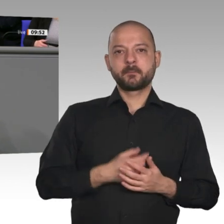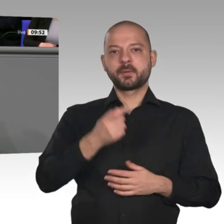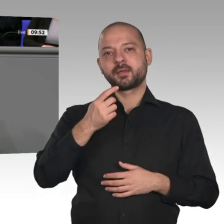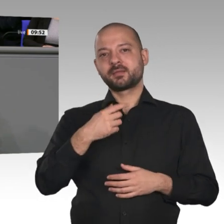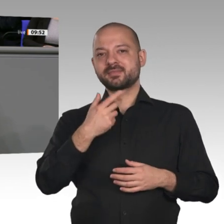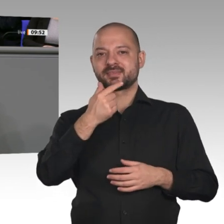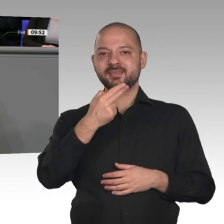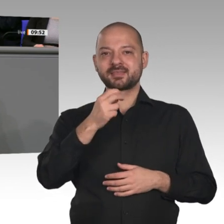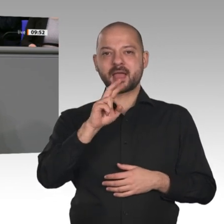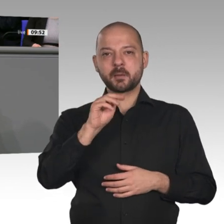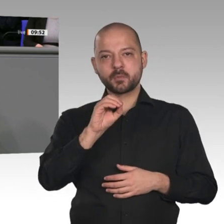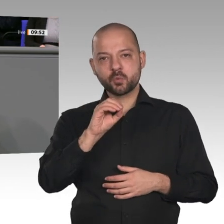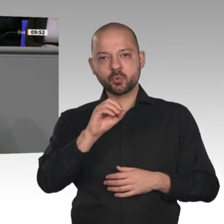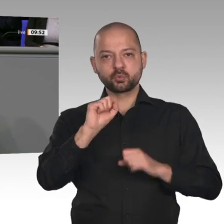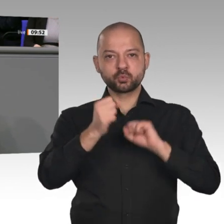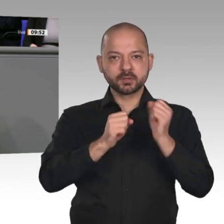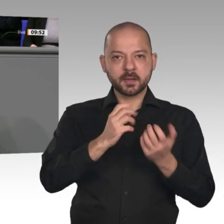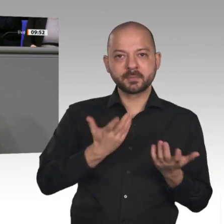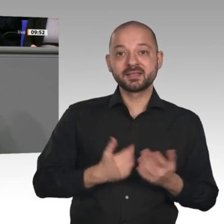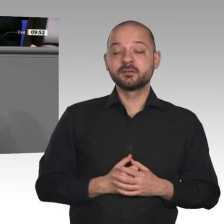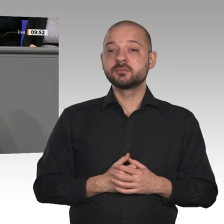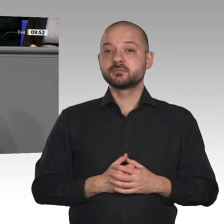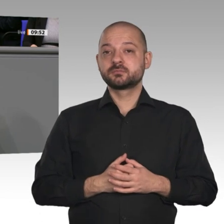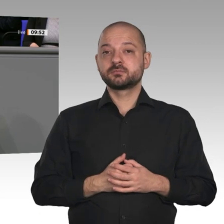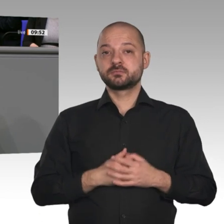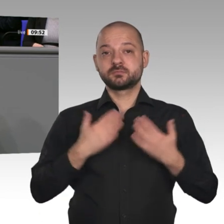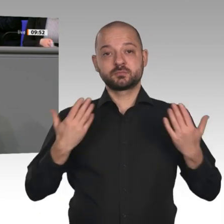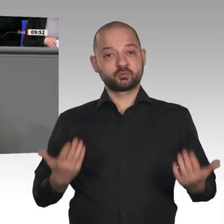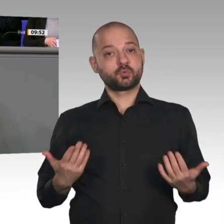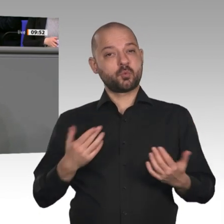pessimistisch zu sein. Es gibt jedoch allen Grund, mit dieser